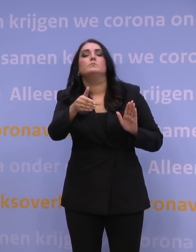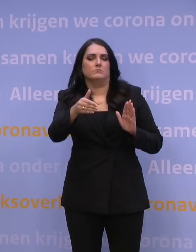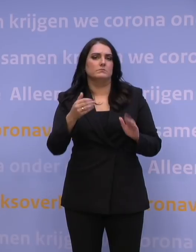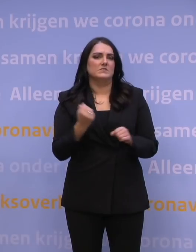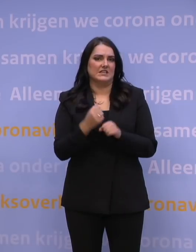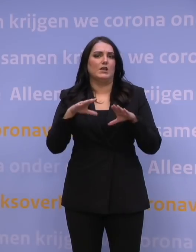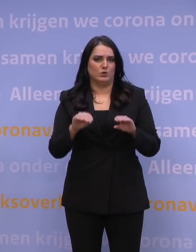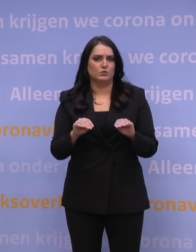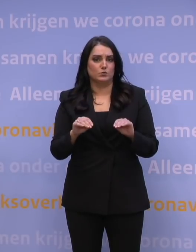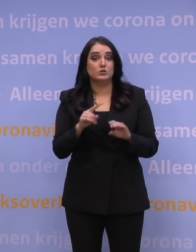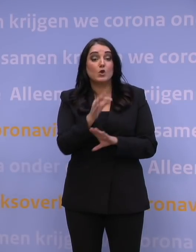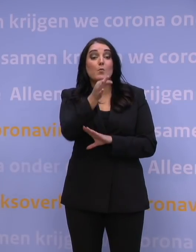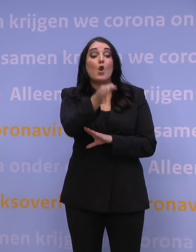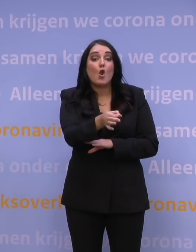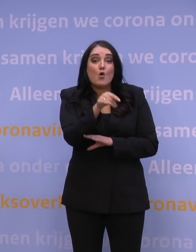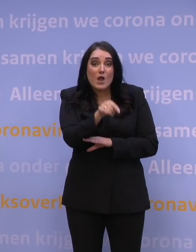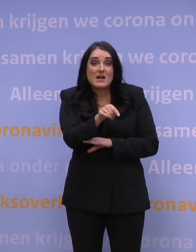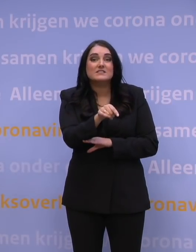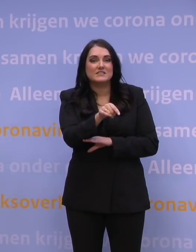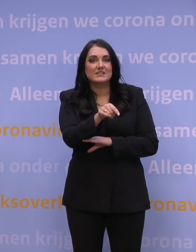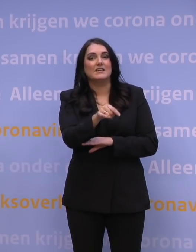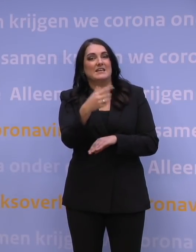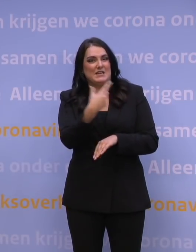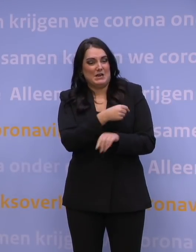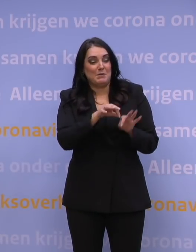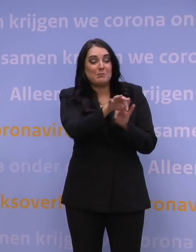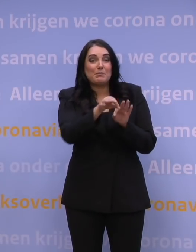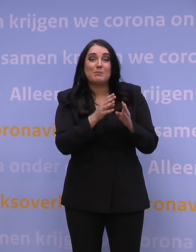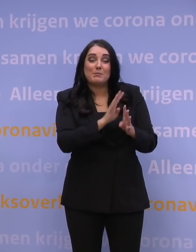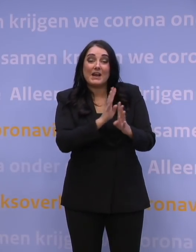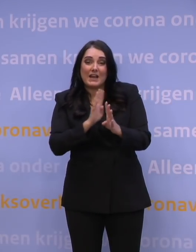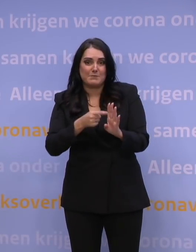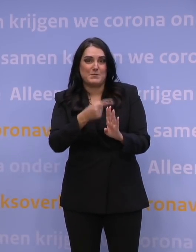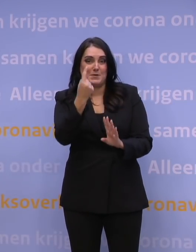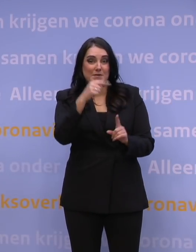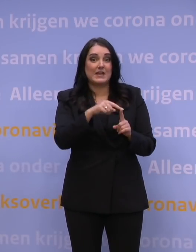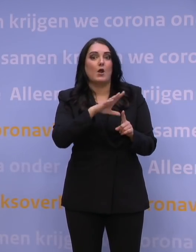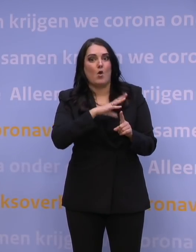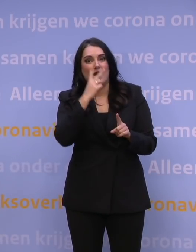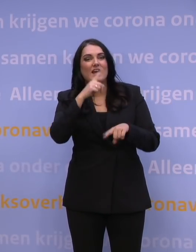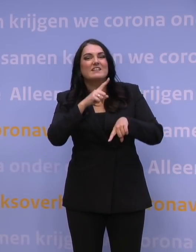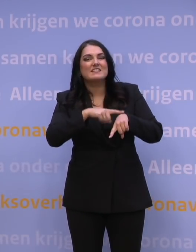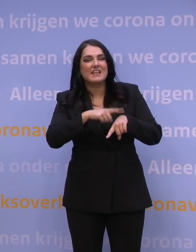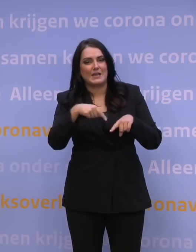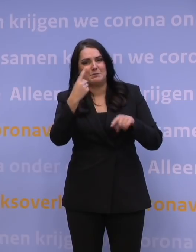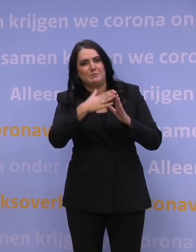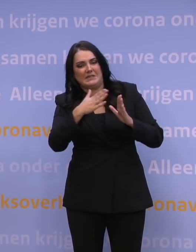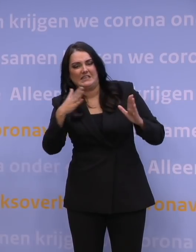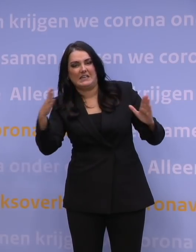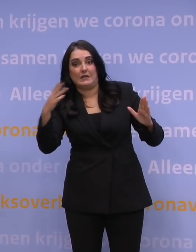Dus op locatie wordt het aantal priklijnen vergroot en wordt ook gekeken of je de tijden verder kunt uitbreiden, net zover als dat het gaat.